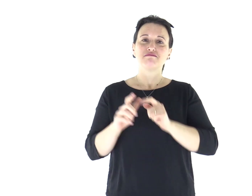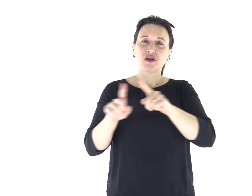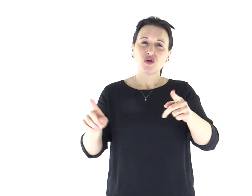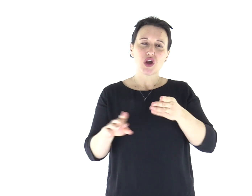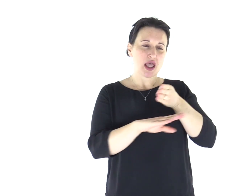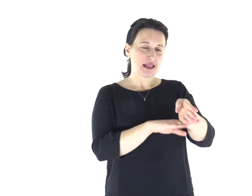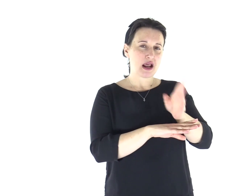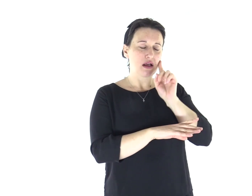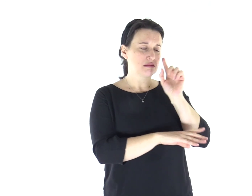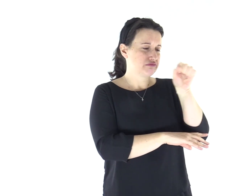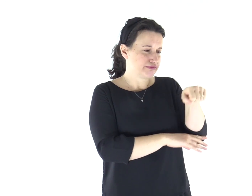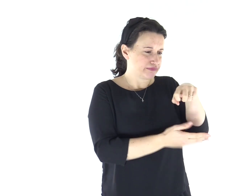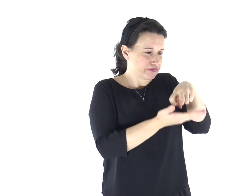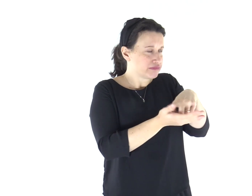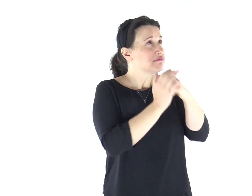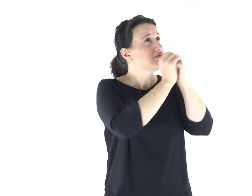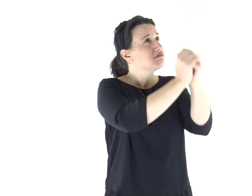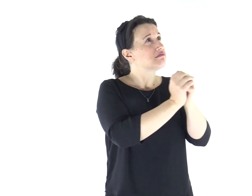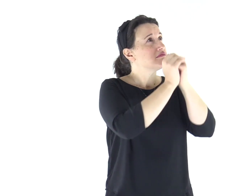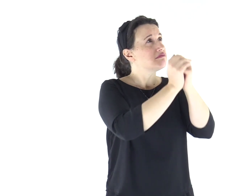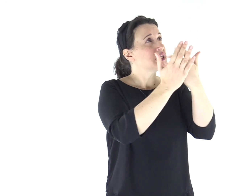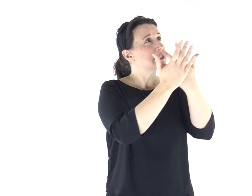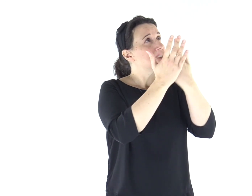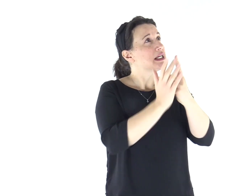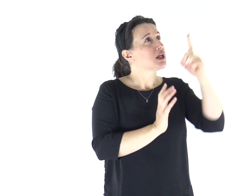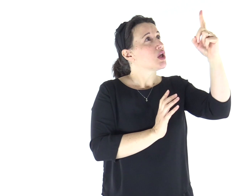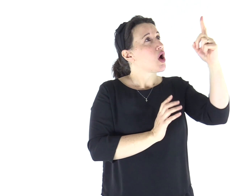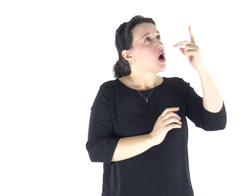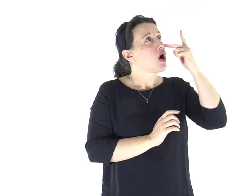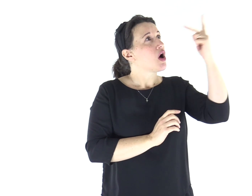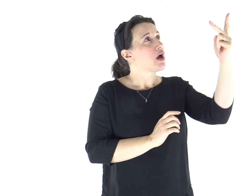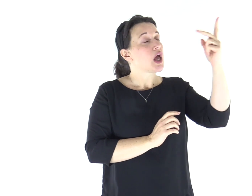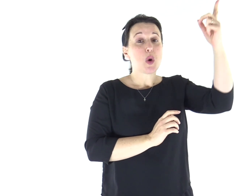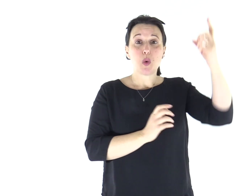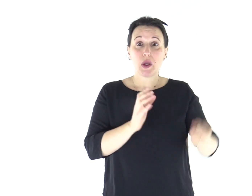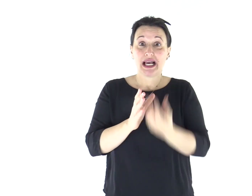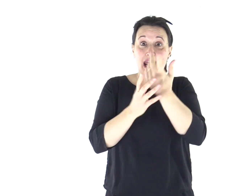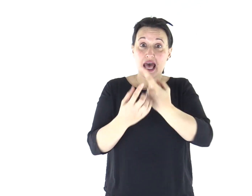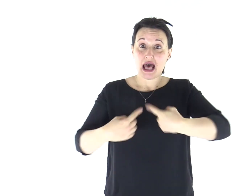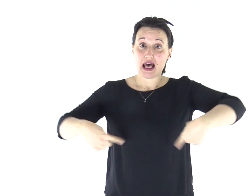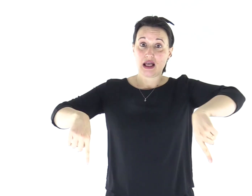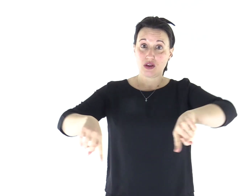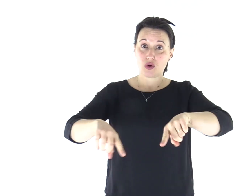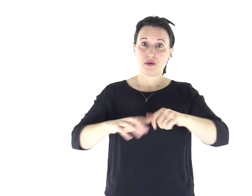Entrate: prostràti, adoriamo, in ginocchio davanti al Signore che ci ha fatti.